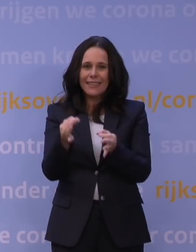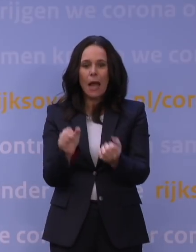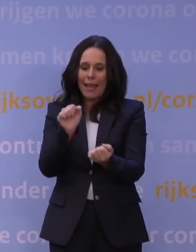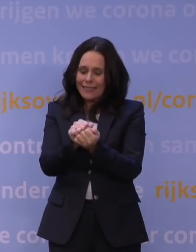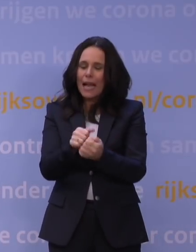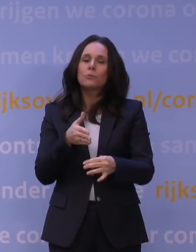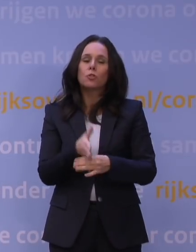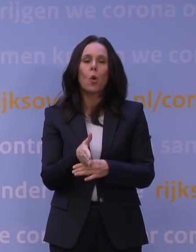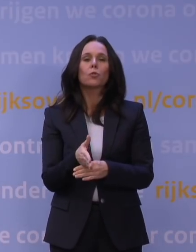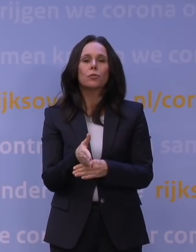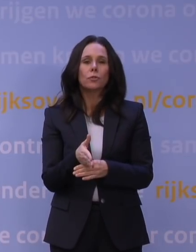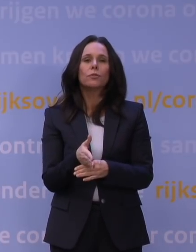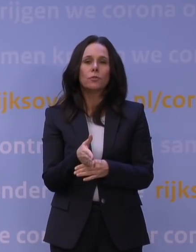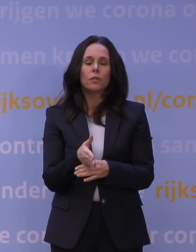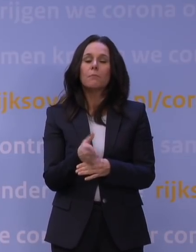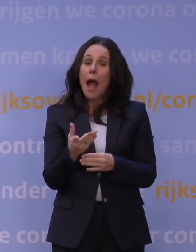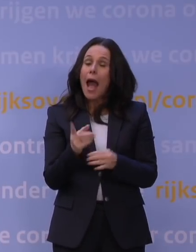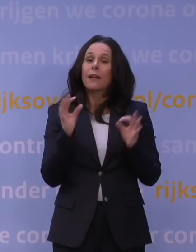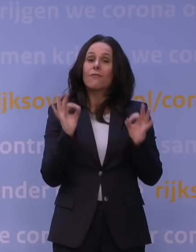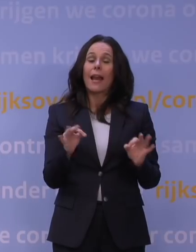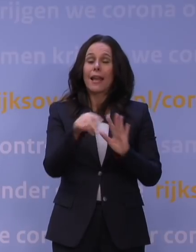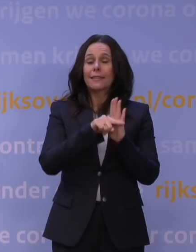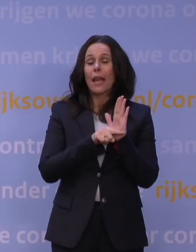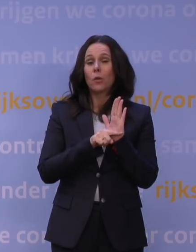met inachtneming van alle geldende veiligheidsregels natuurlijk.